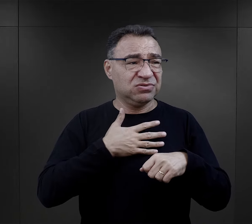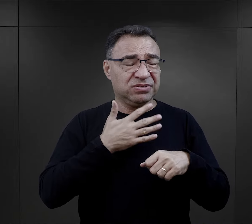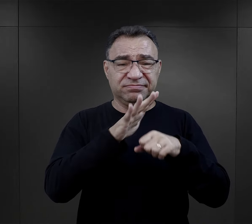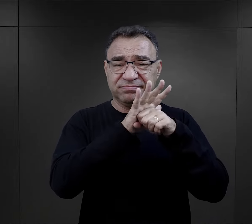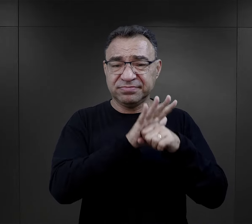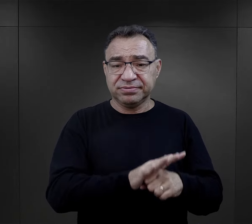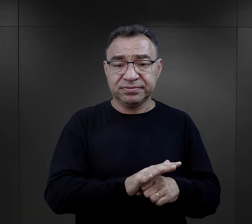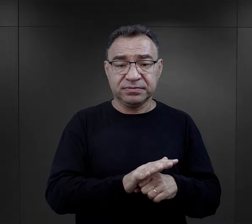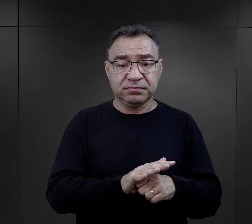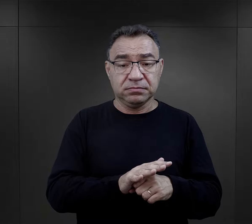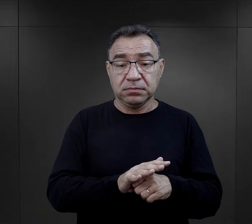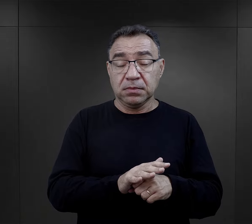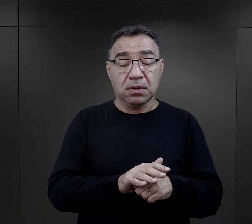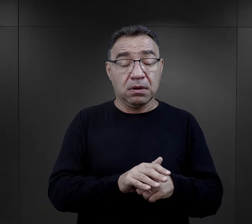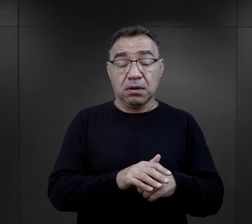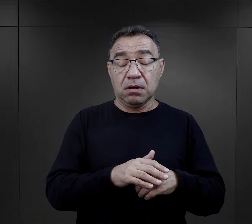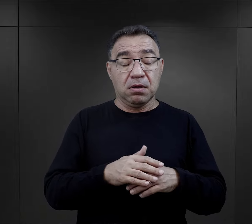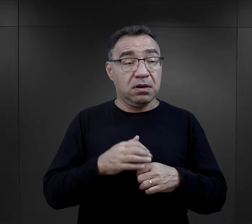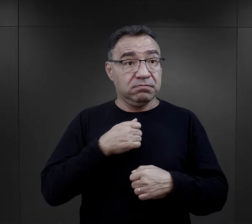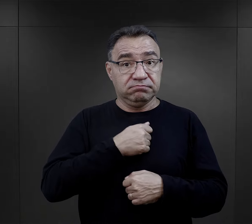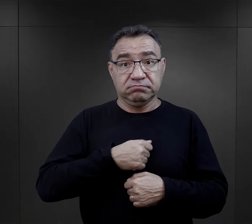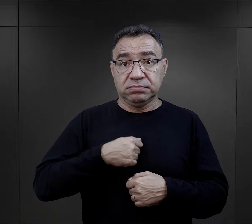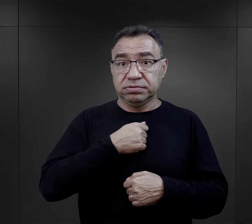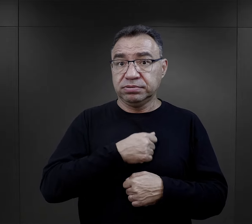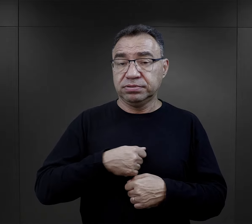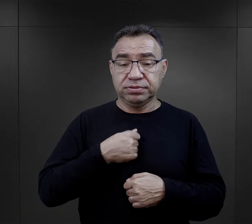to też był niebywale przykry dla nich moment,